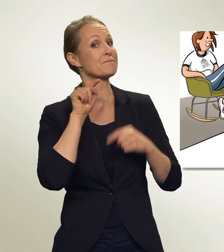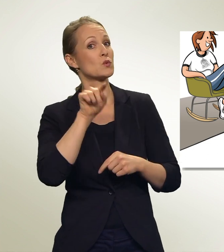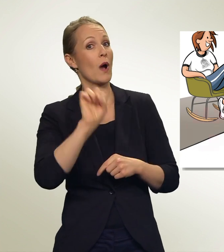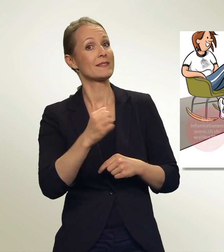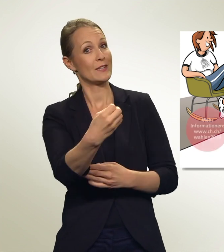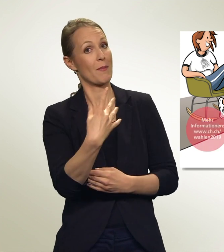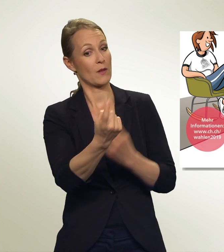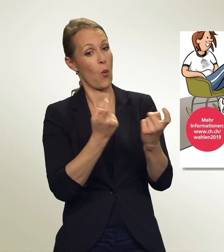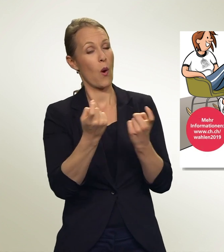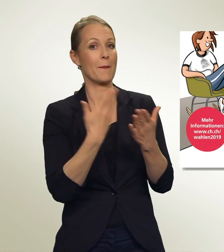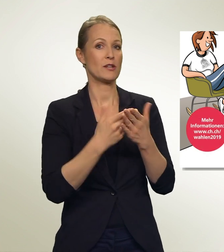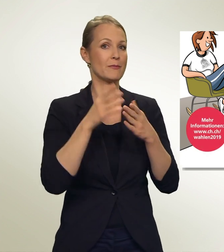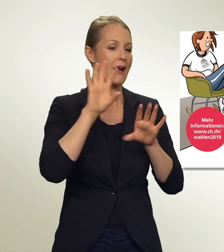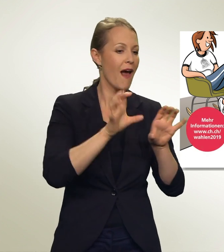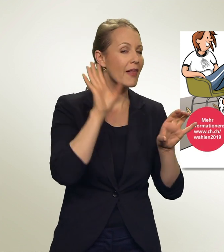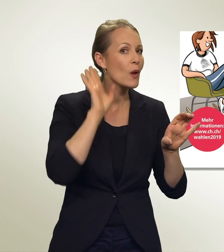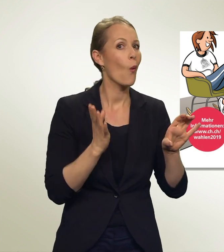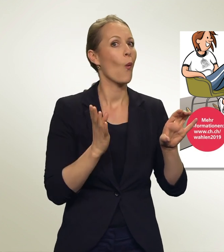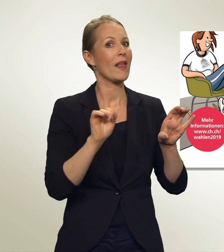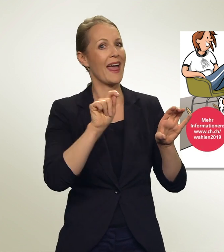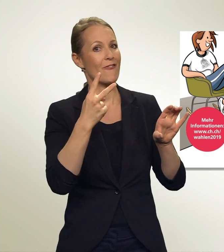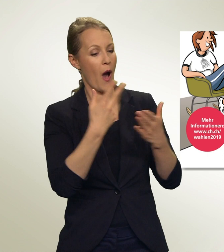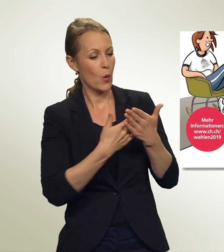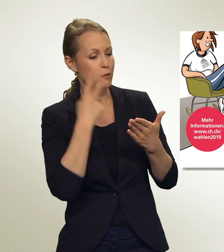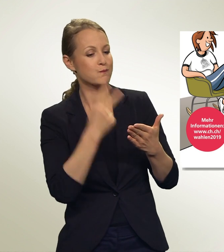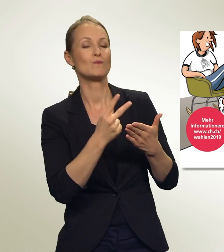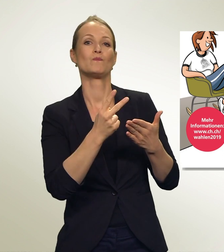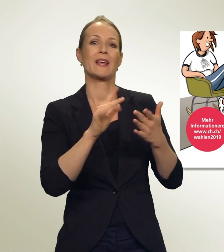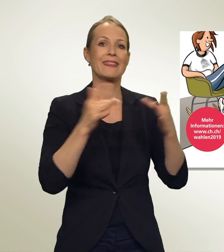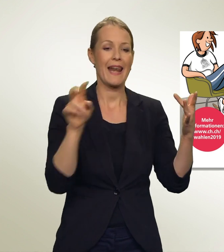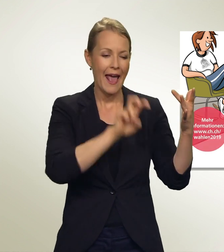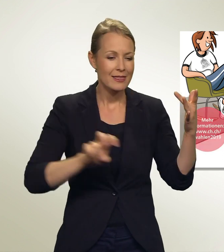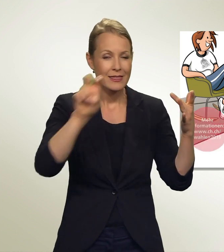Radio, TV, Zeitungen, Internet — sie alle bringen viele Informationen zu den Wahlen.